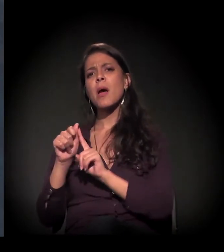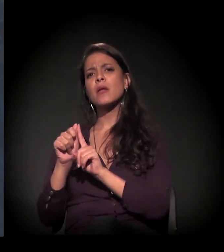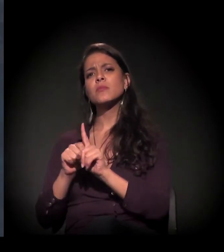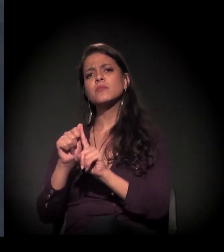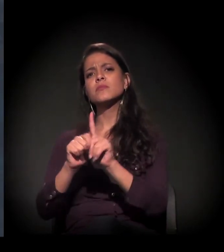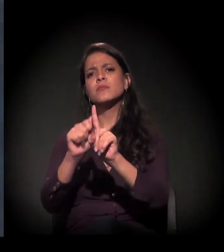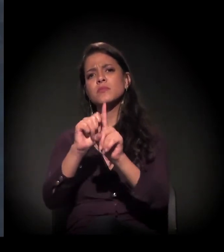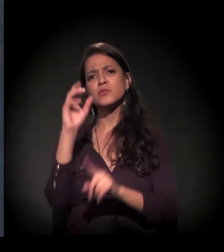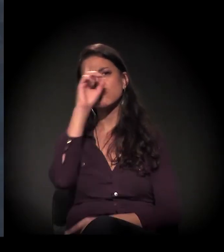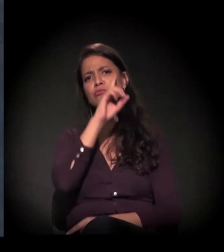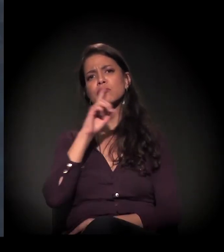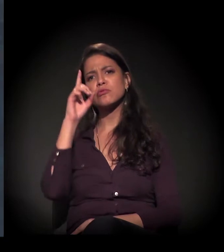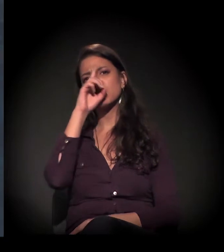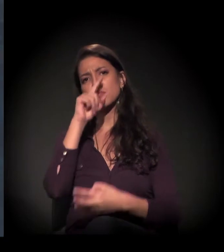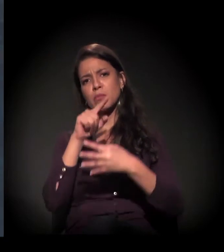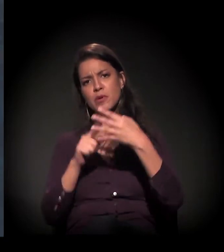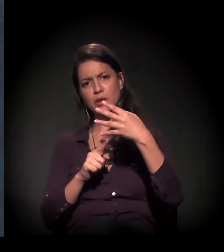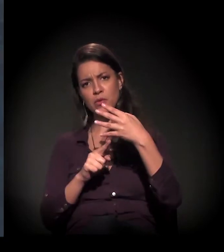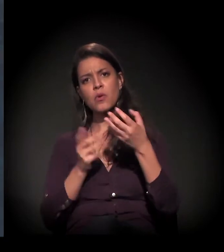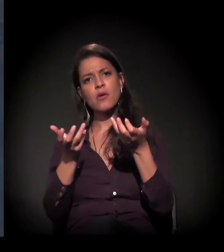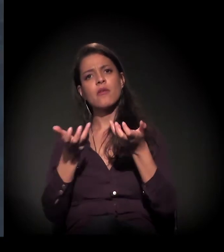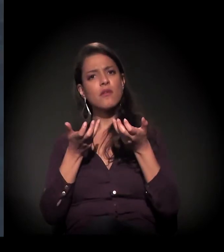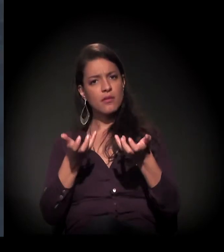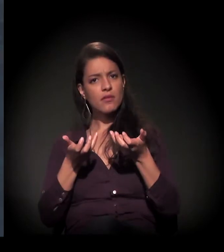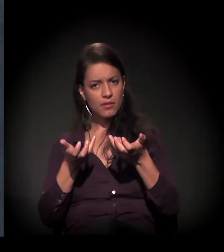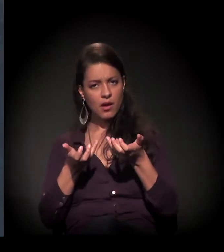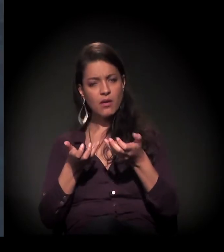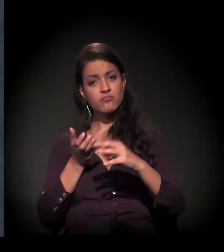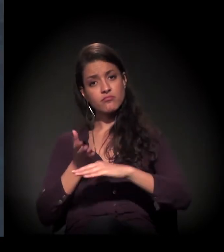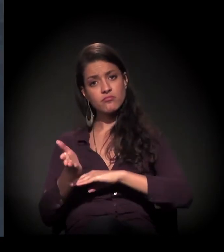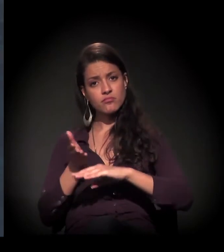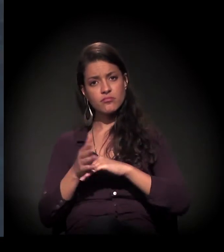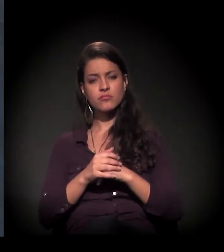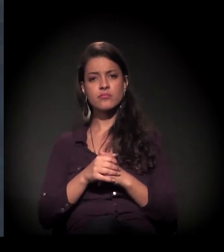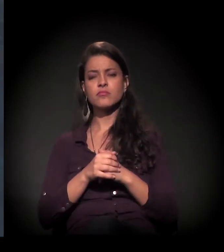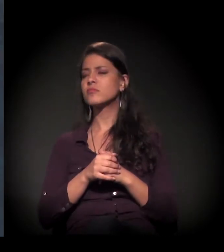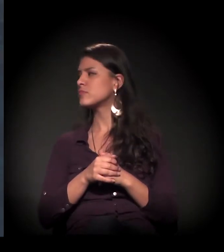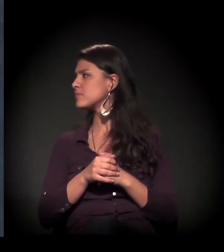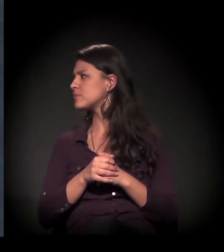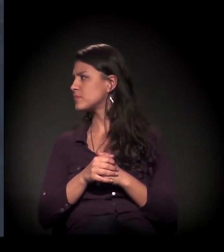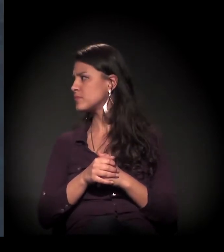São aos domingos e quem quiser também fazer parte, conhecer...